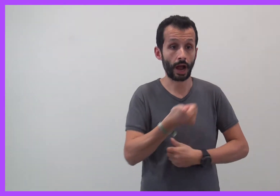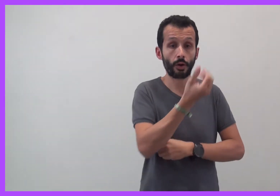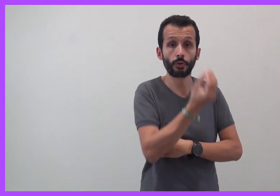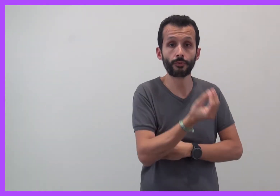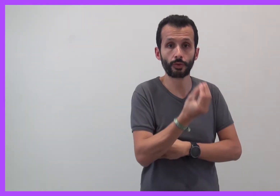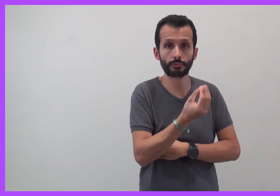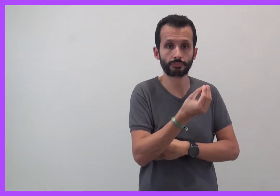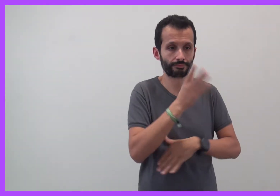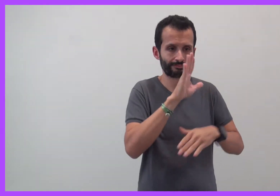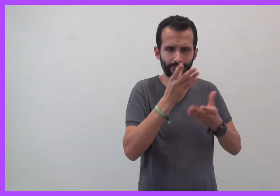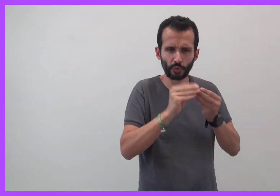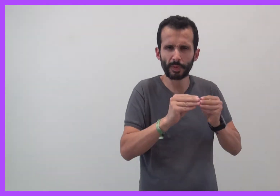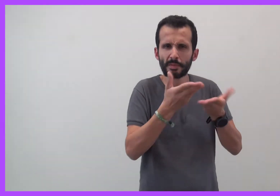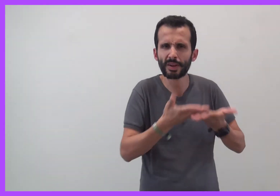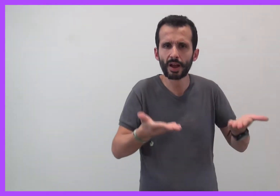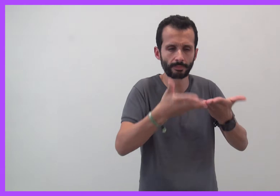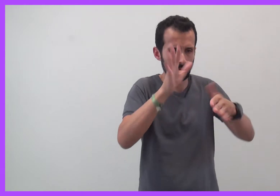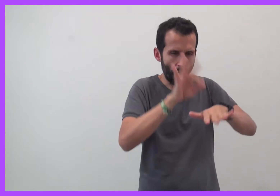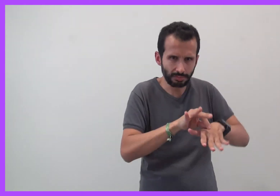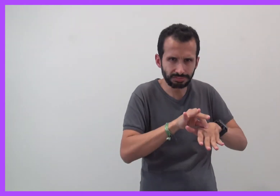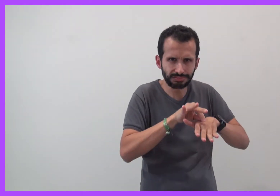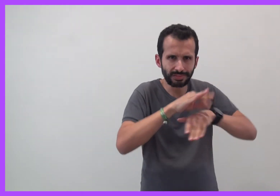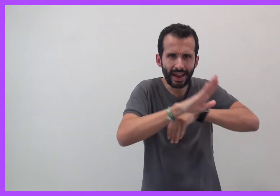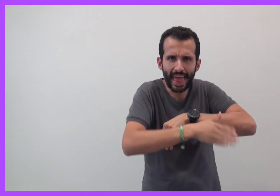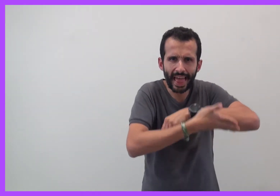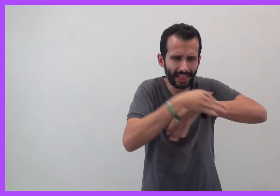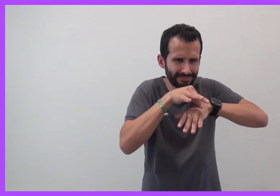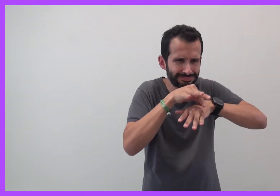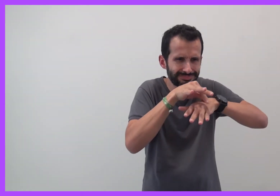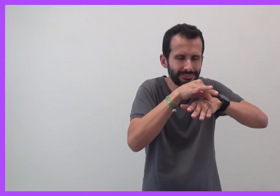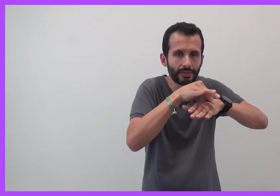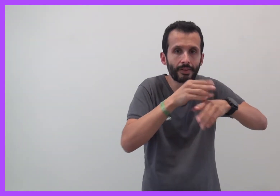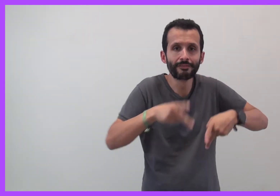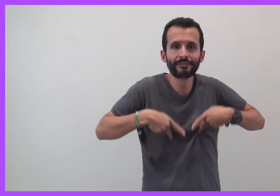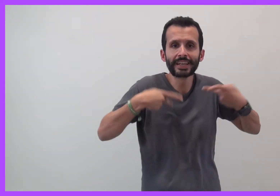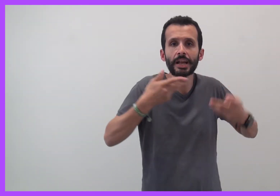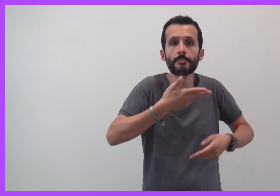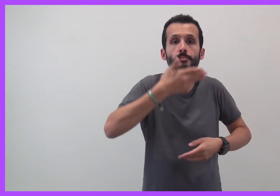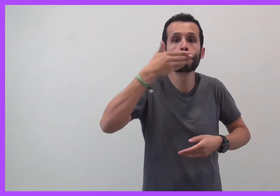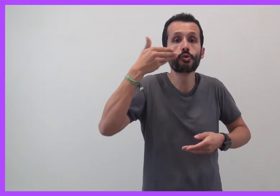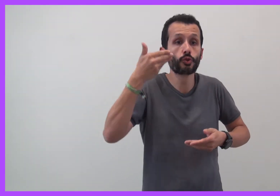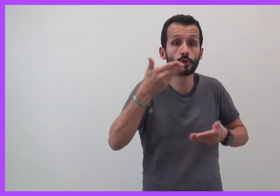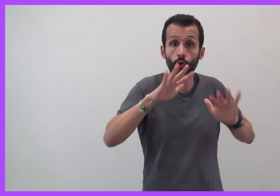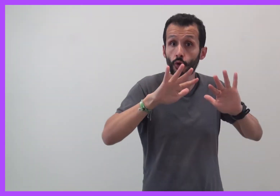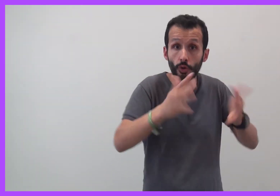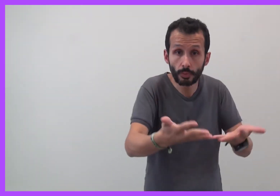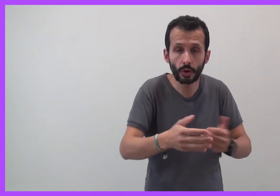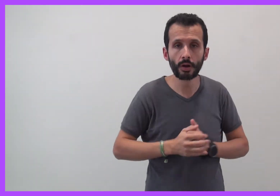Comment aider un enfant à mieux vivre malgré les difficultés ?